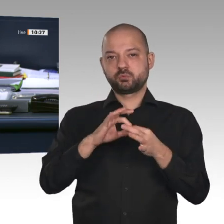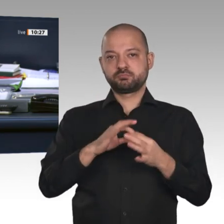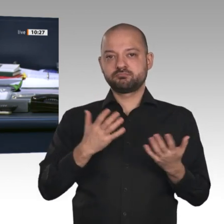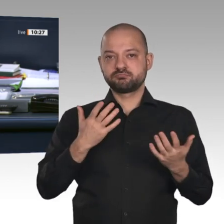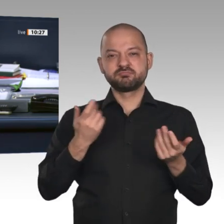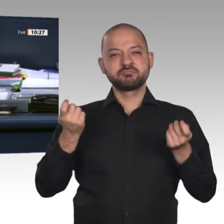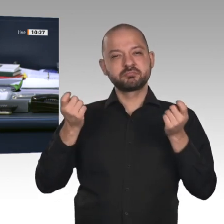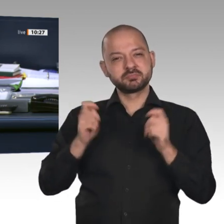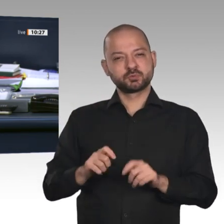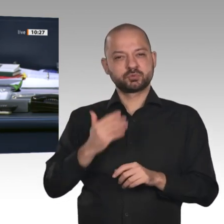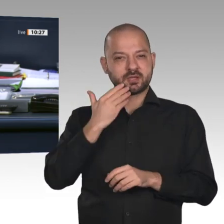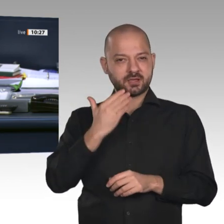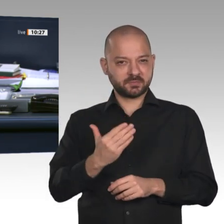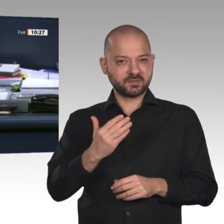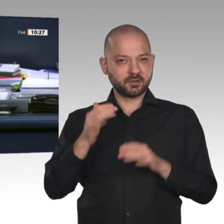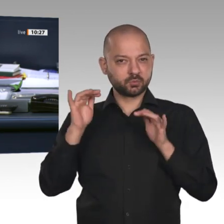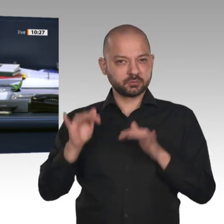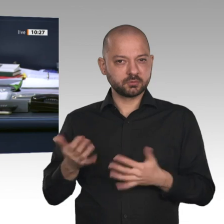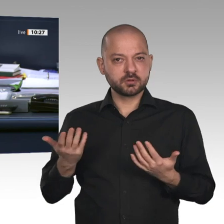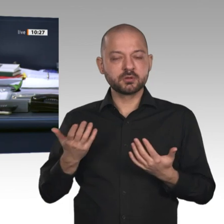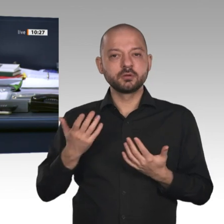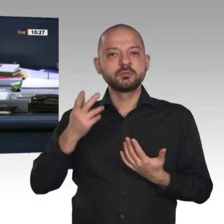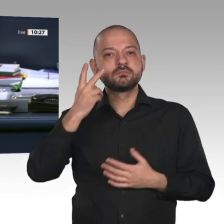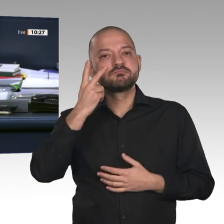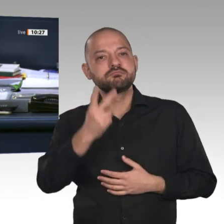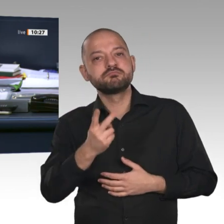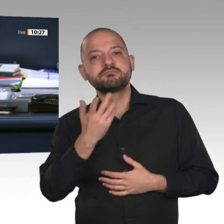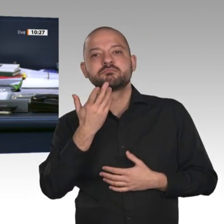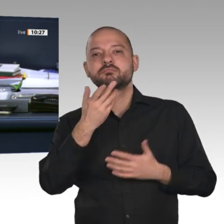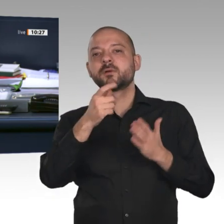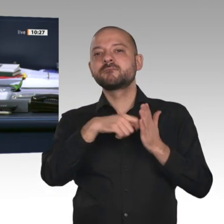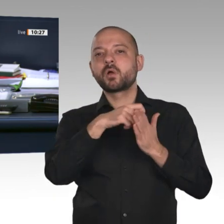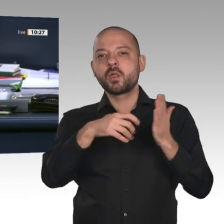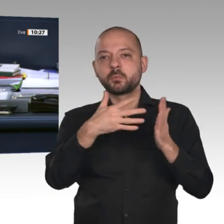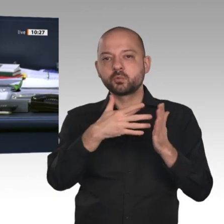19/16921 zu zwei Anträgen auf Genehmigung zum Vollzug